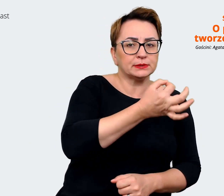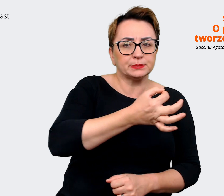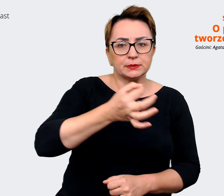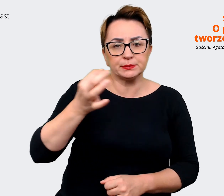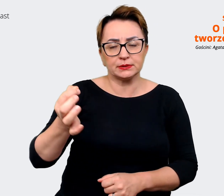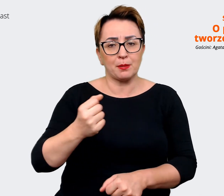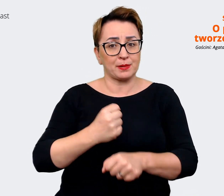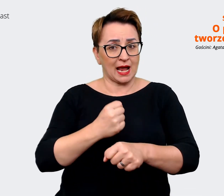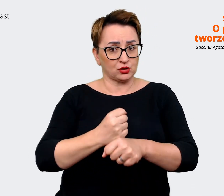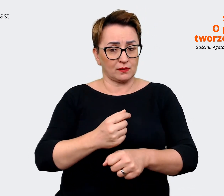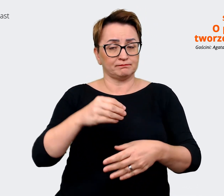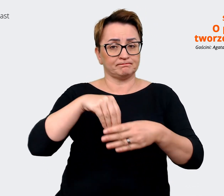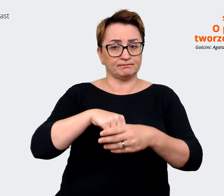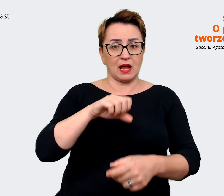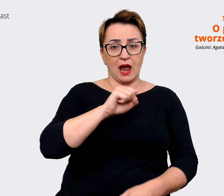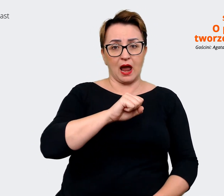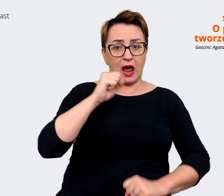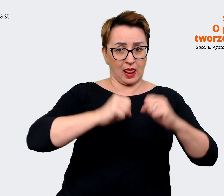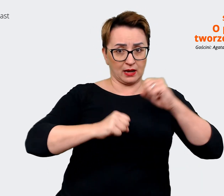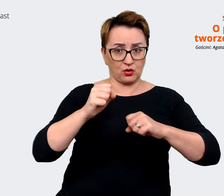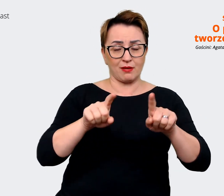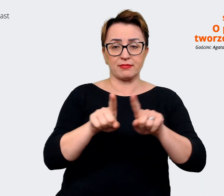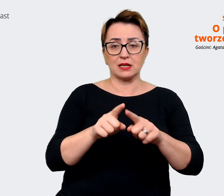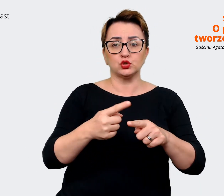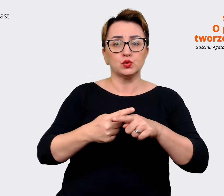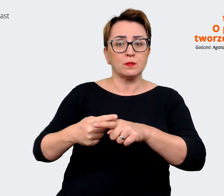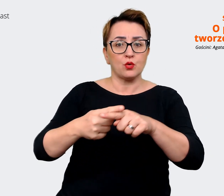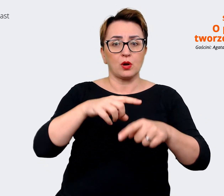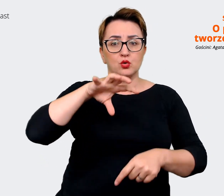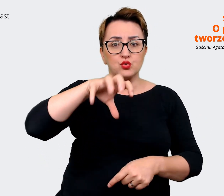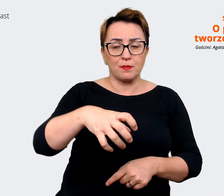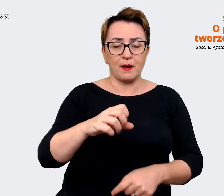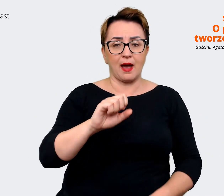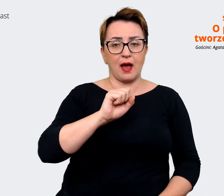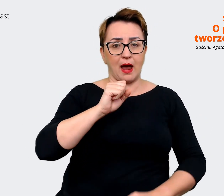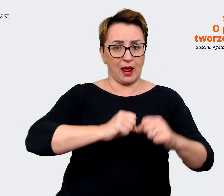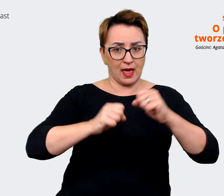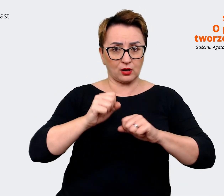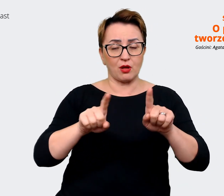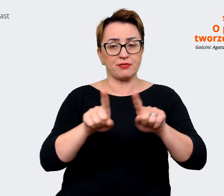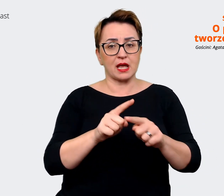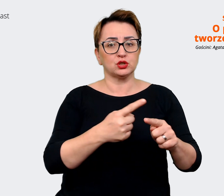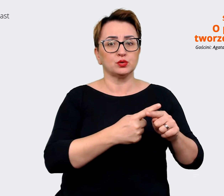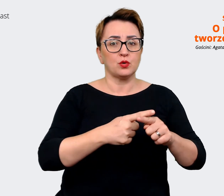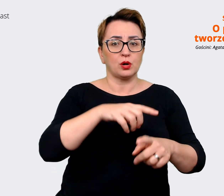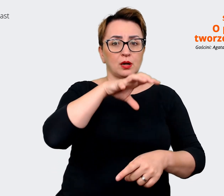w spółkach w Grupie Allegro oraz spółkach w grupie Mall, czyli w Czechach, Słowenii,